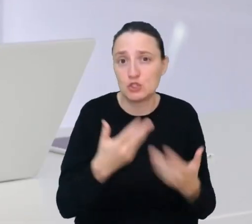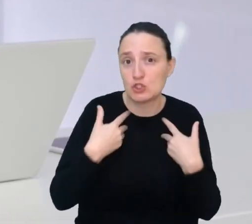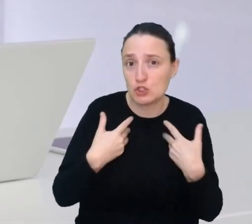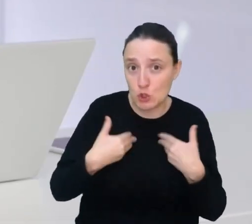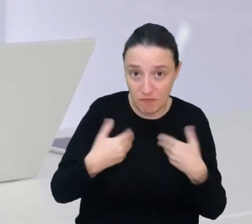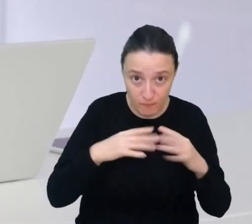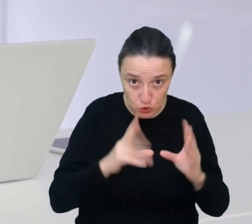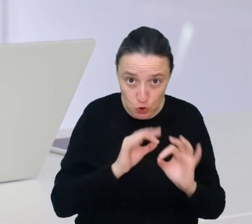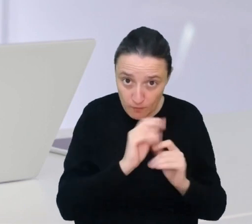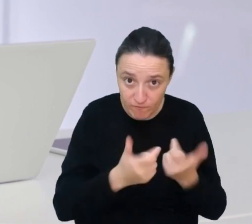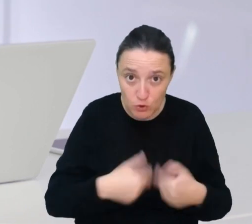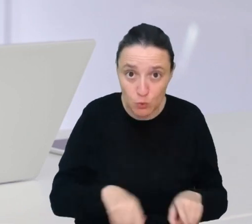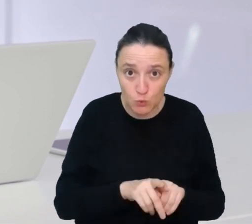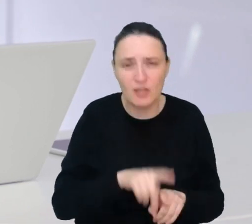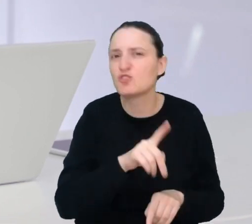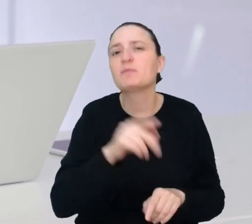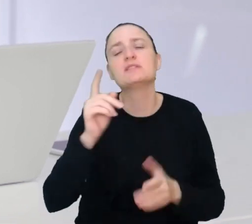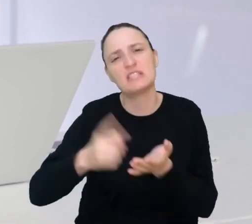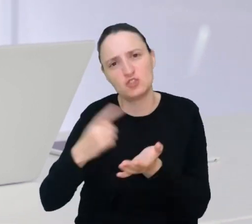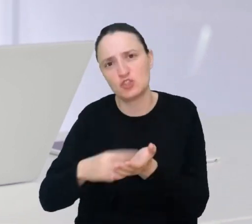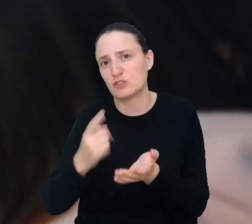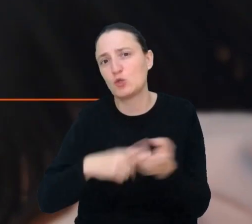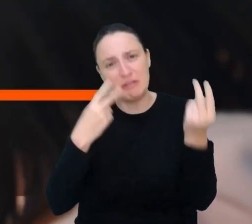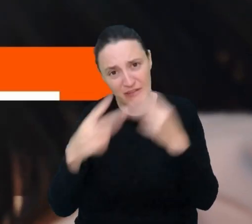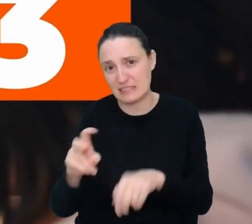i żeby nie musieli zbyt często wracać do lekarza.